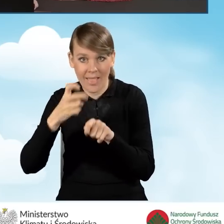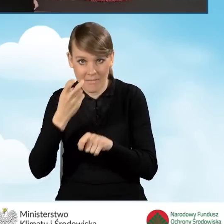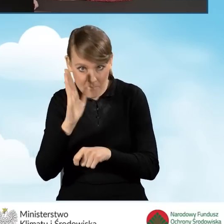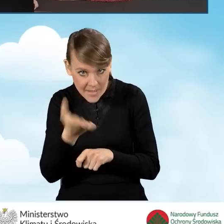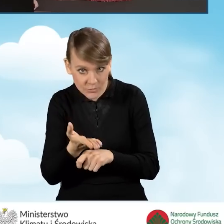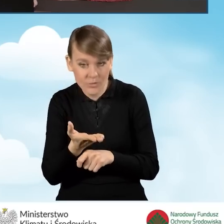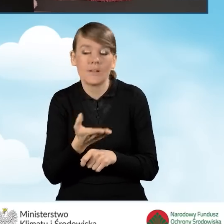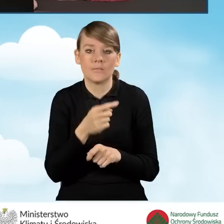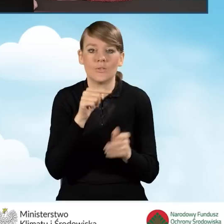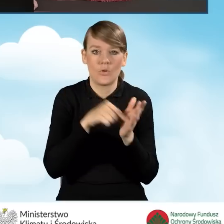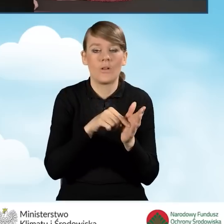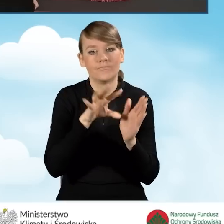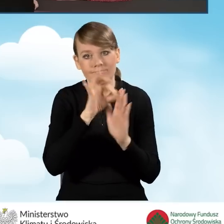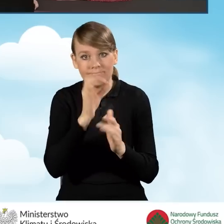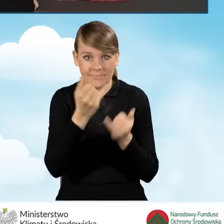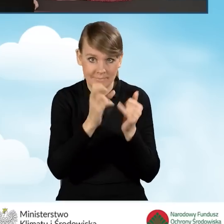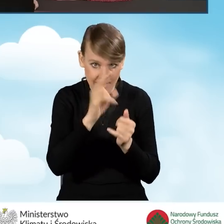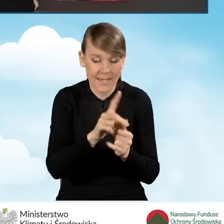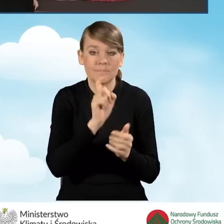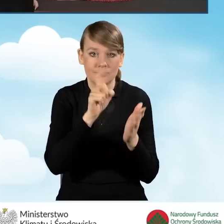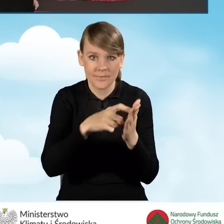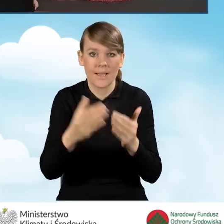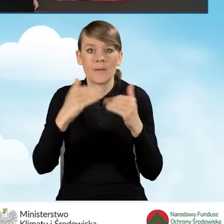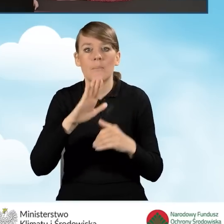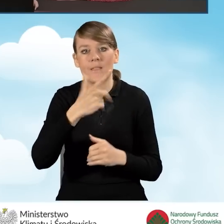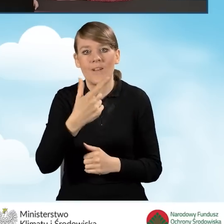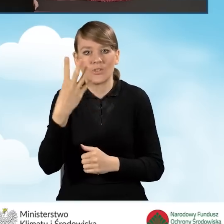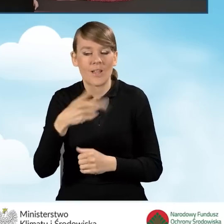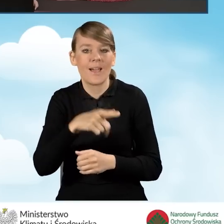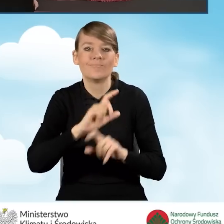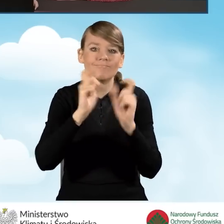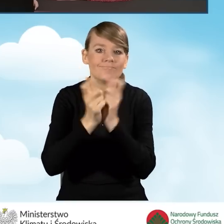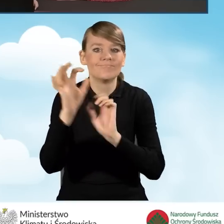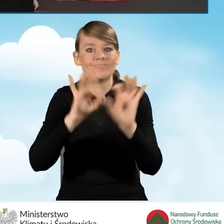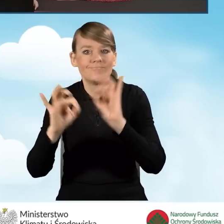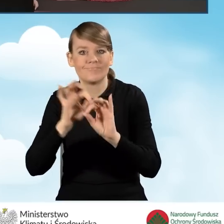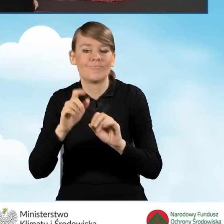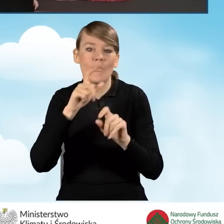Jeżeli tak zaznaczamy i przechodzimy do punktu B2.4. Kompleksowa termomodernizacja budynku, lokalu mieszkalnego.